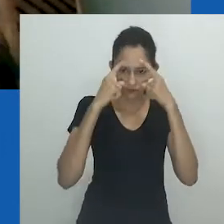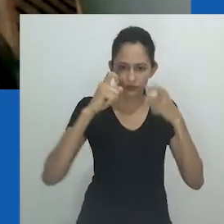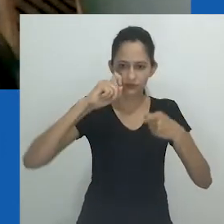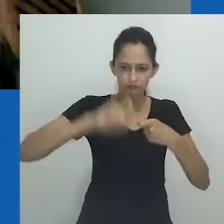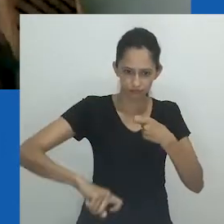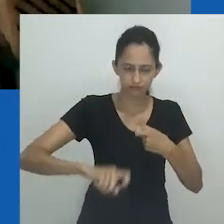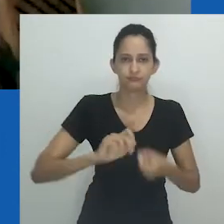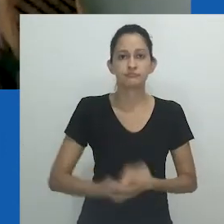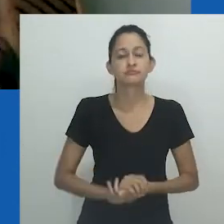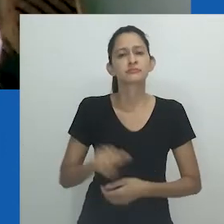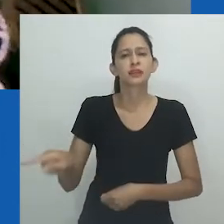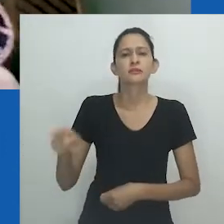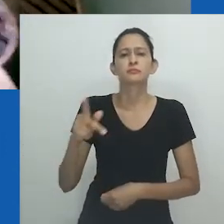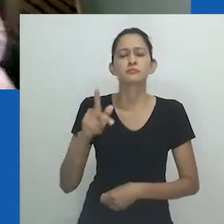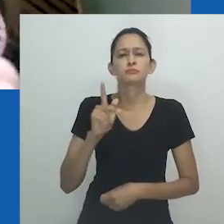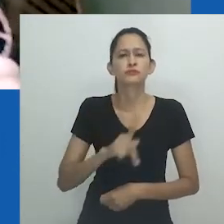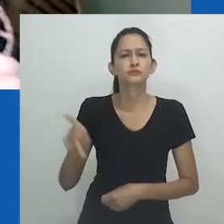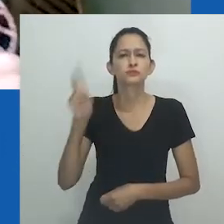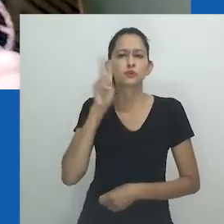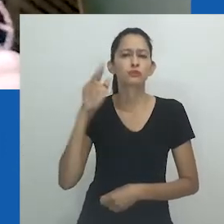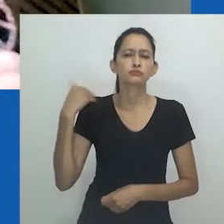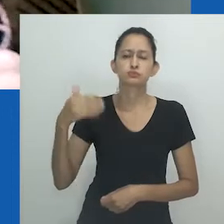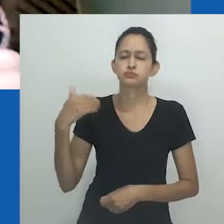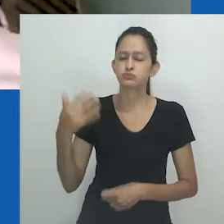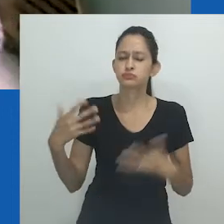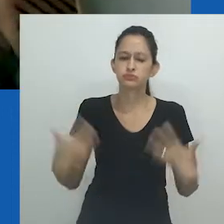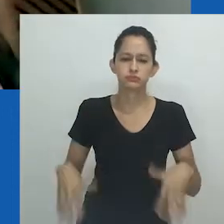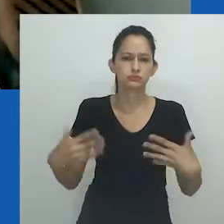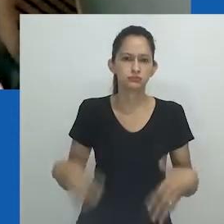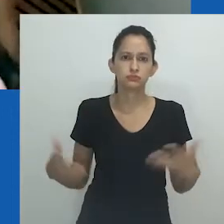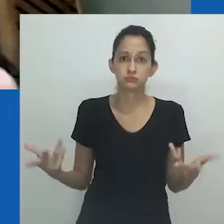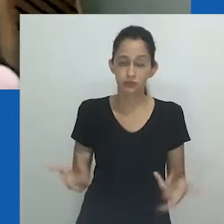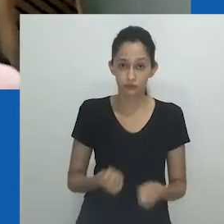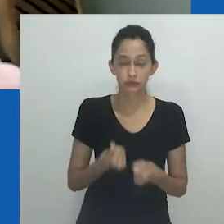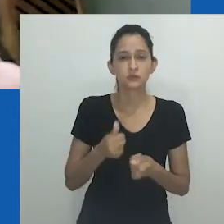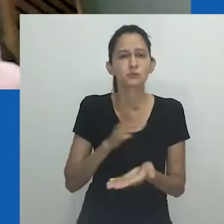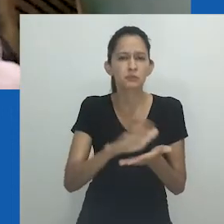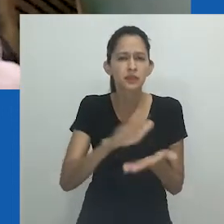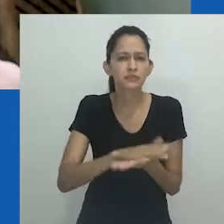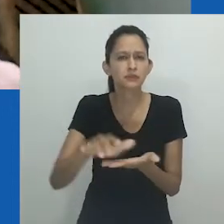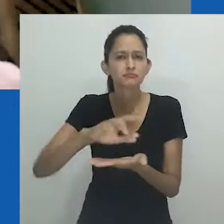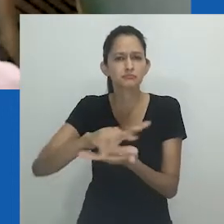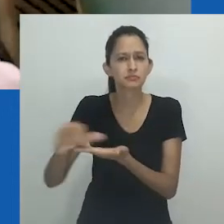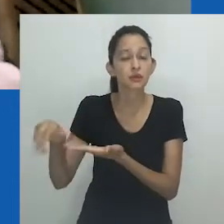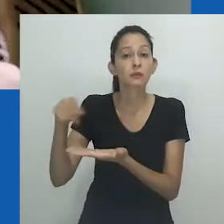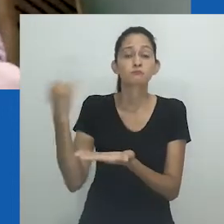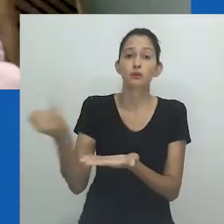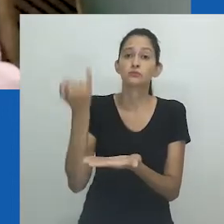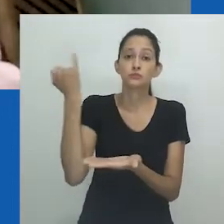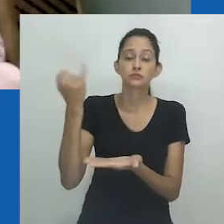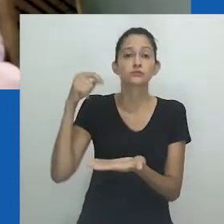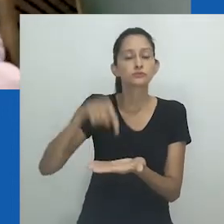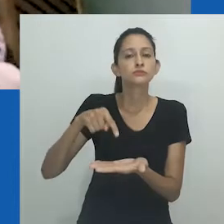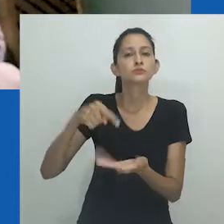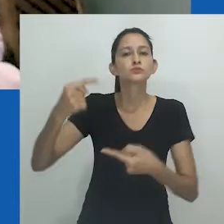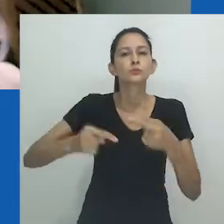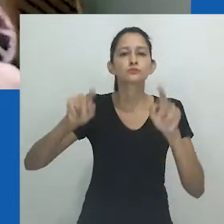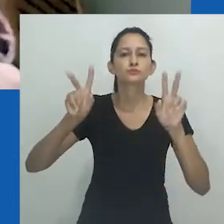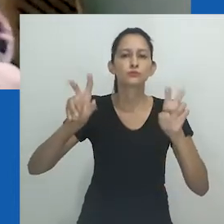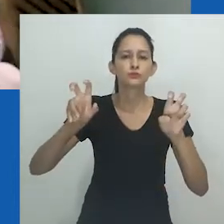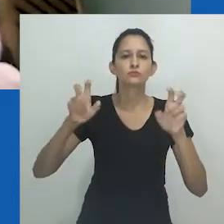A professora Zethu Matebeni tem uma trajetória extraordinária. A leitura dos seus escritos, até hoje, incontornável, aos que desejam refletir sobre violência,